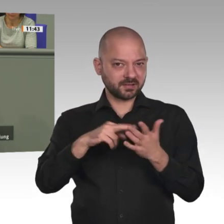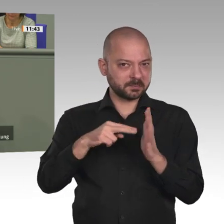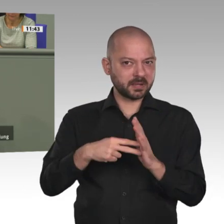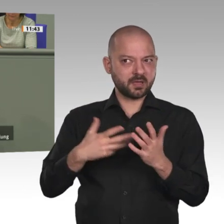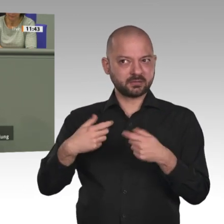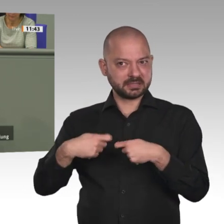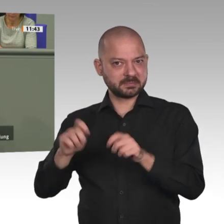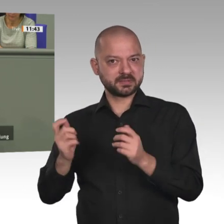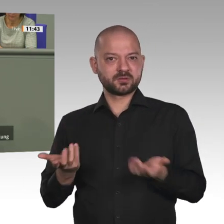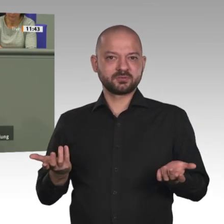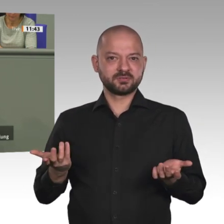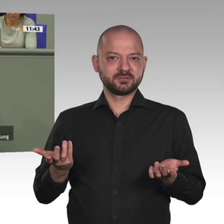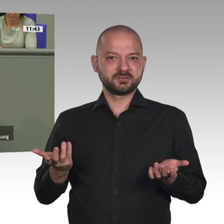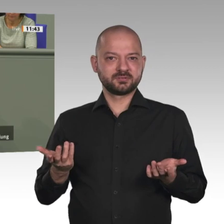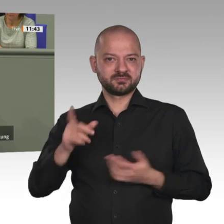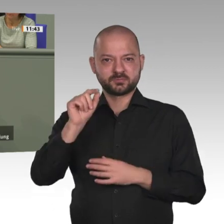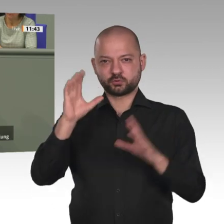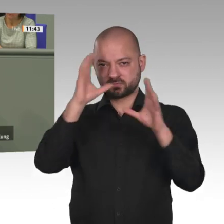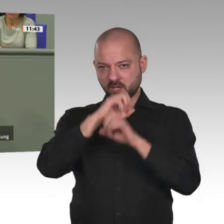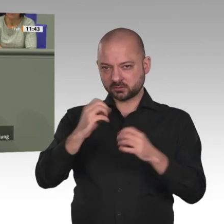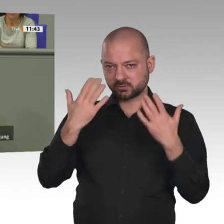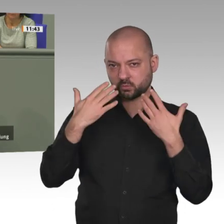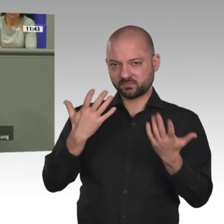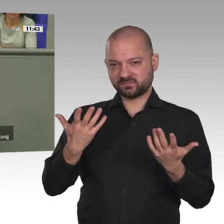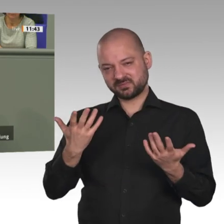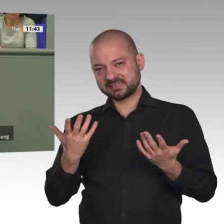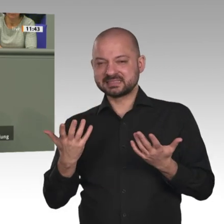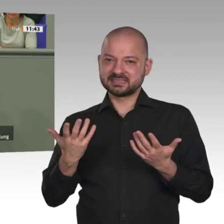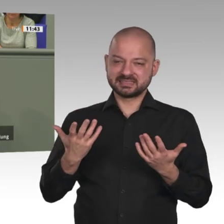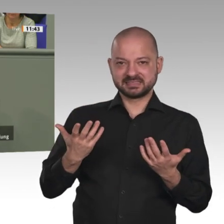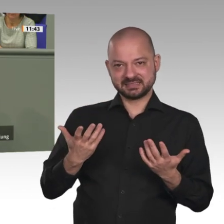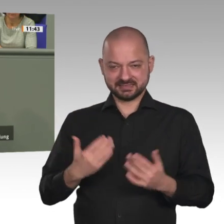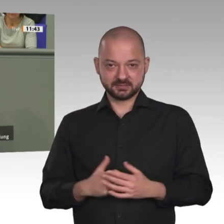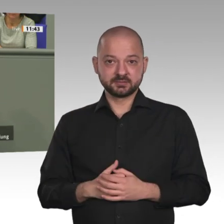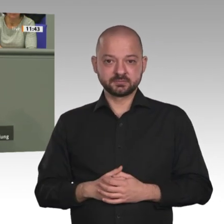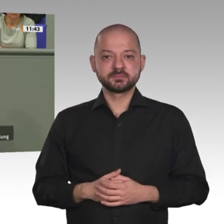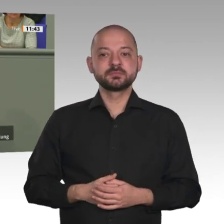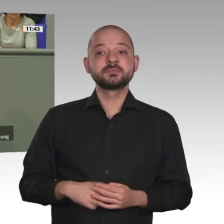EU und Afrika: Notwendig ist ein Migrations- und Zuwanderungsabkommen. Fünftens. Wir